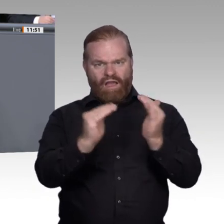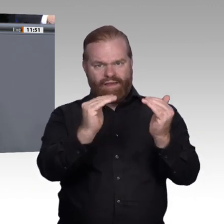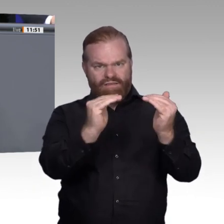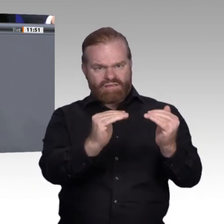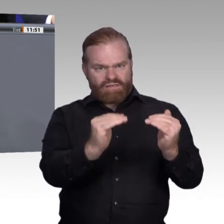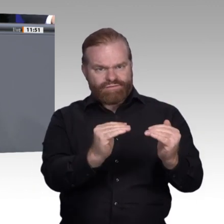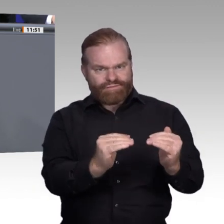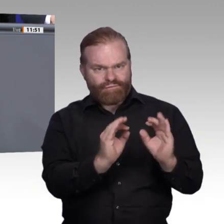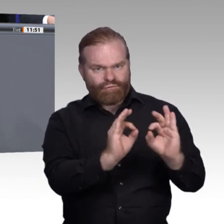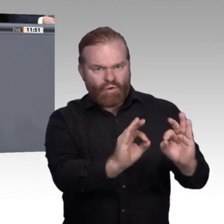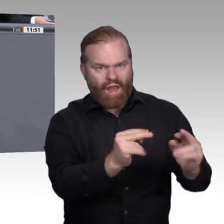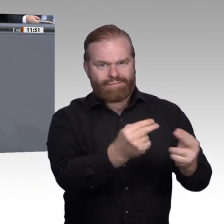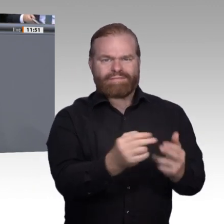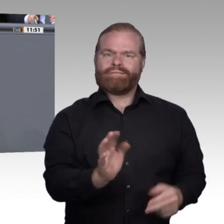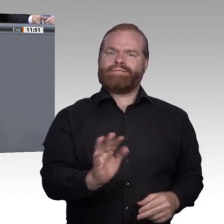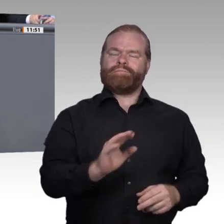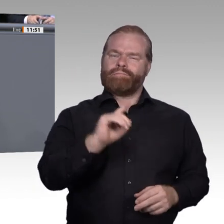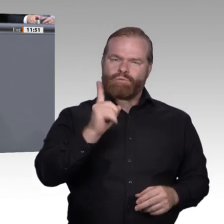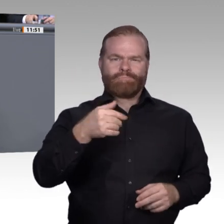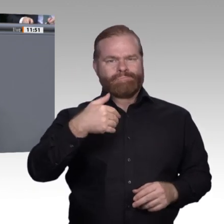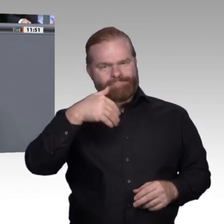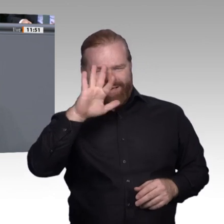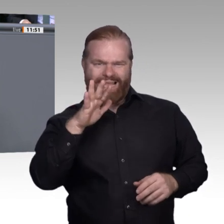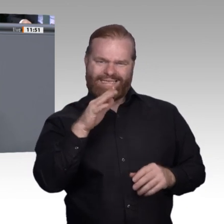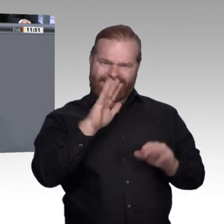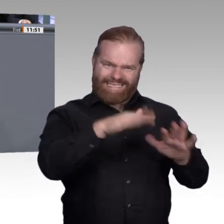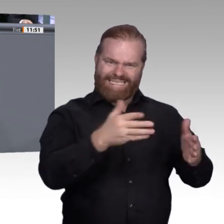mehr wert wäre und jedem hinterhergeschmissen würde. Nein, unsere junge Generation ist